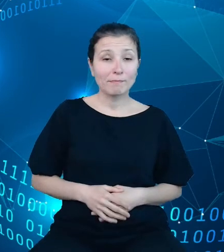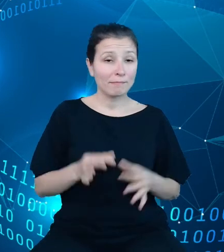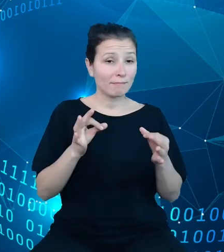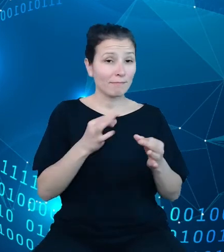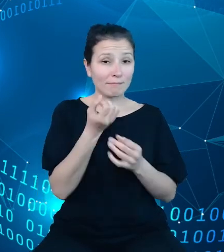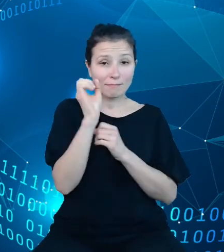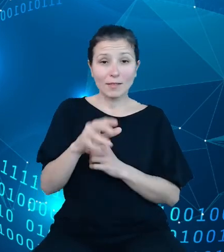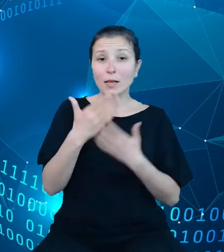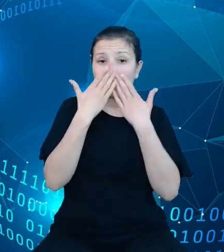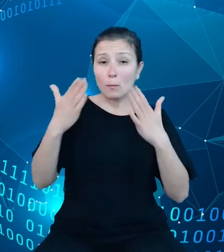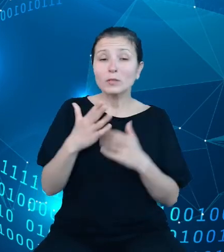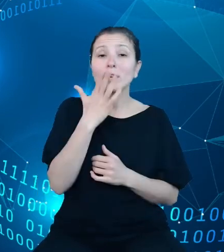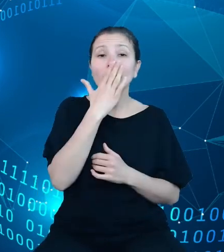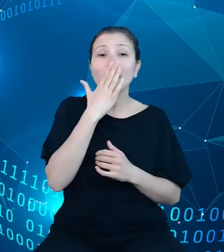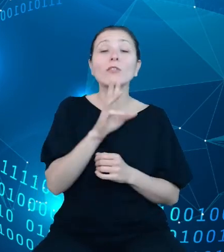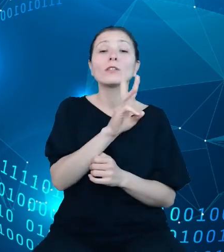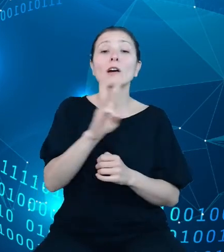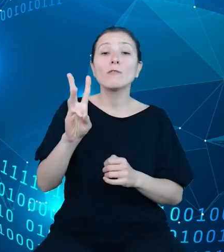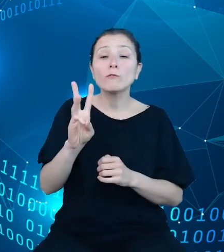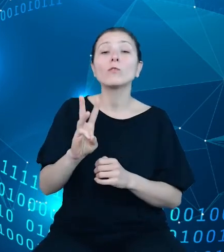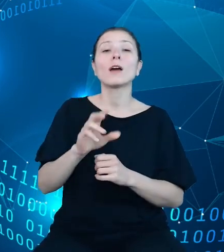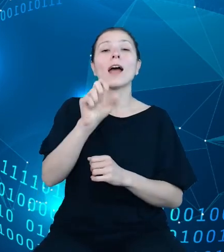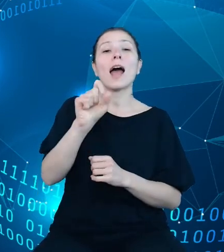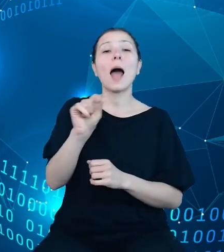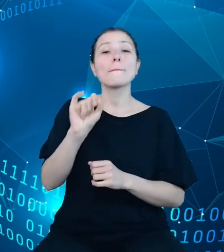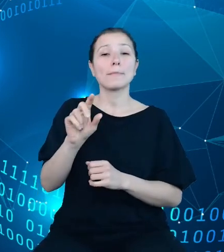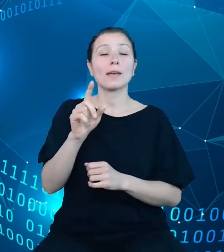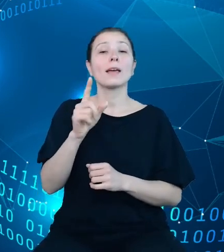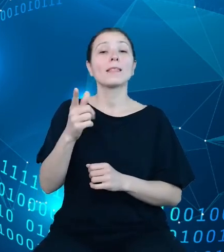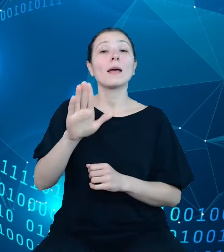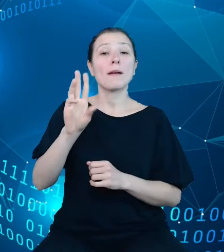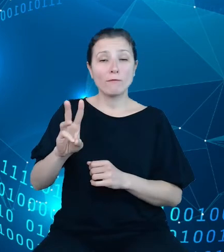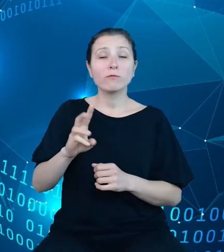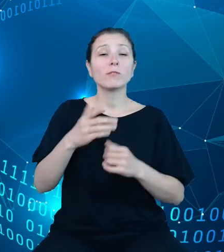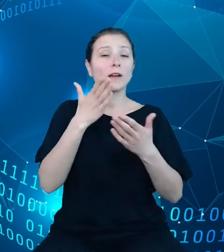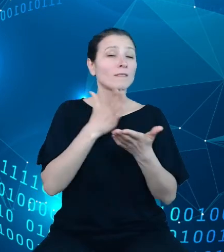dokumentacji API DBW, która podaje wskazówki i zasady przeglądania